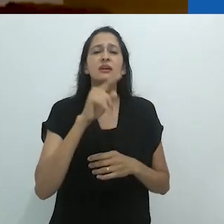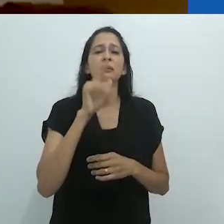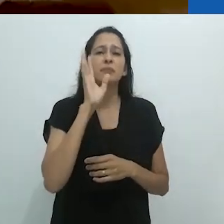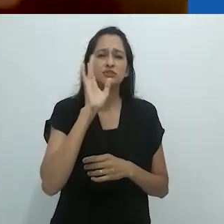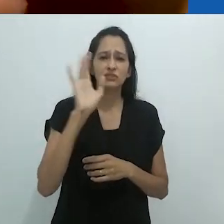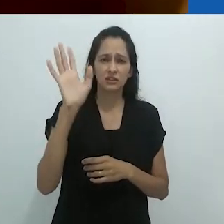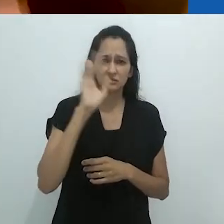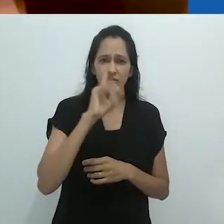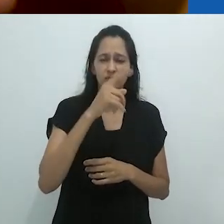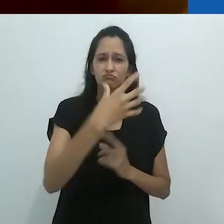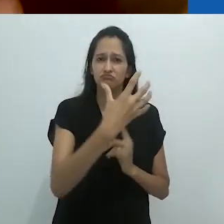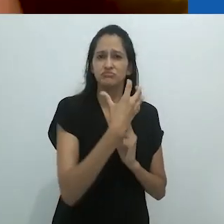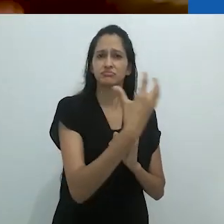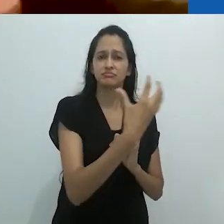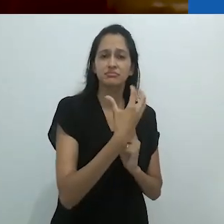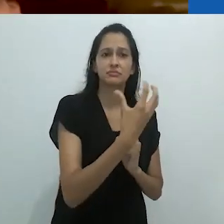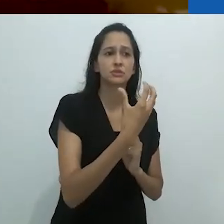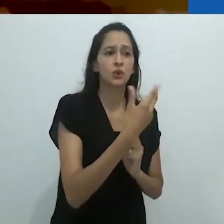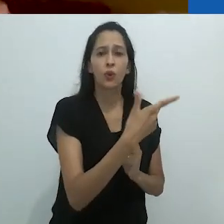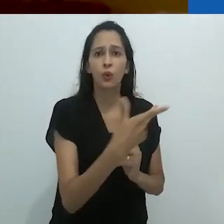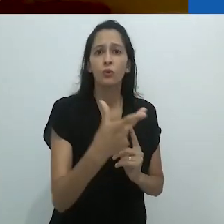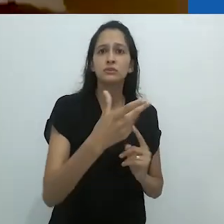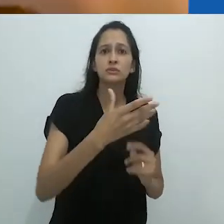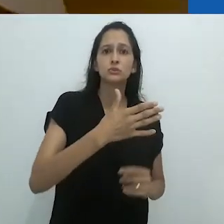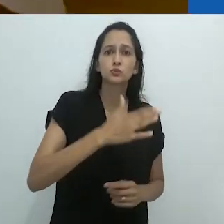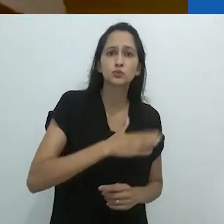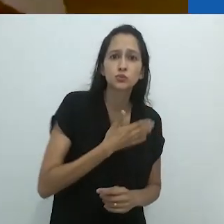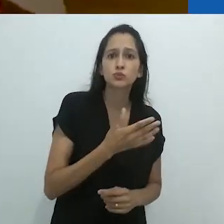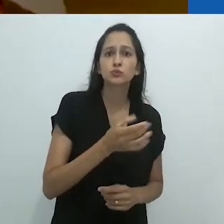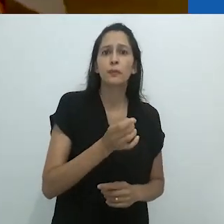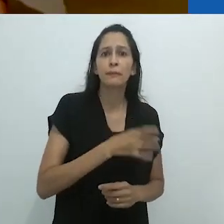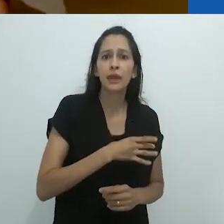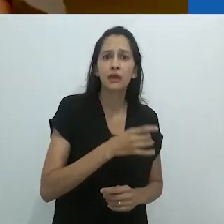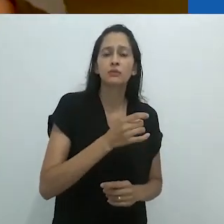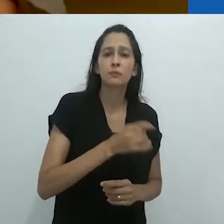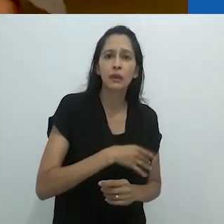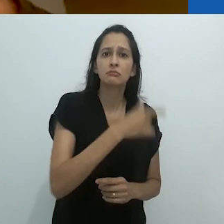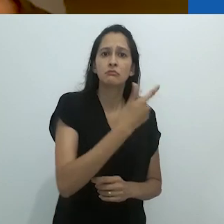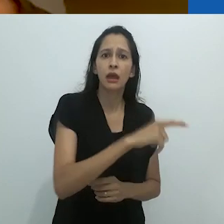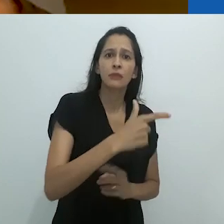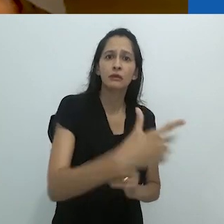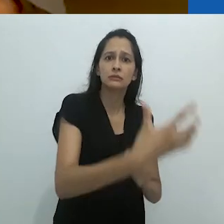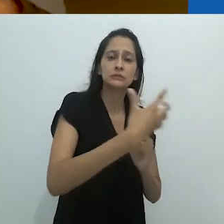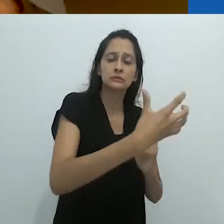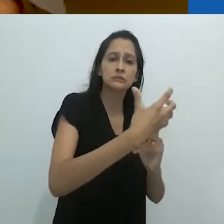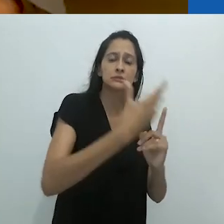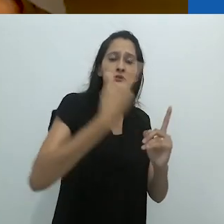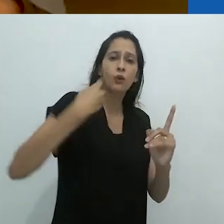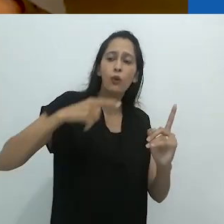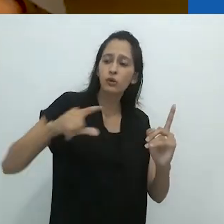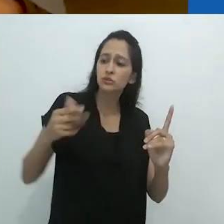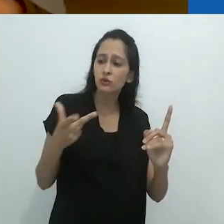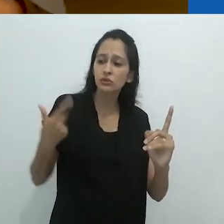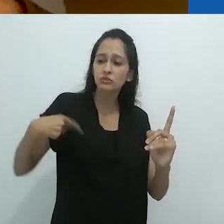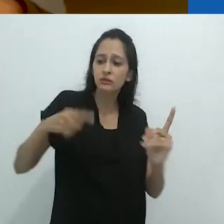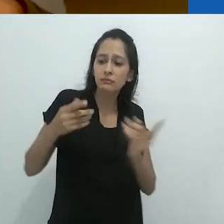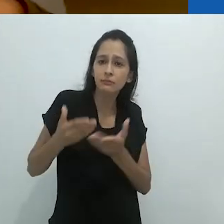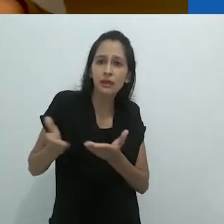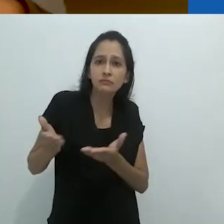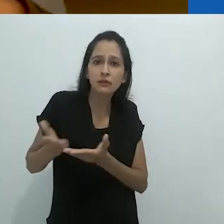o terror apocalíptico que está sobre nós cada dia mais.